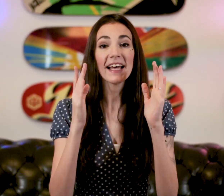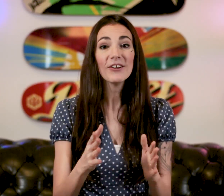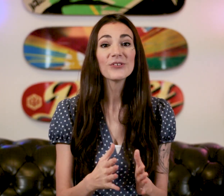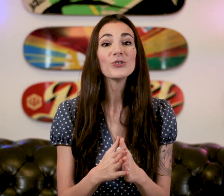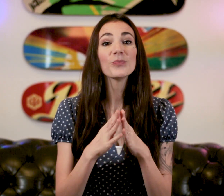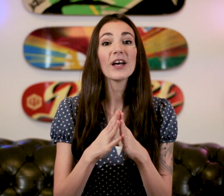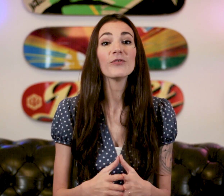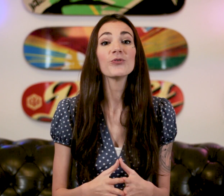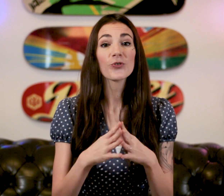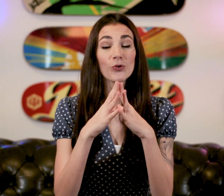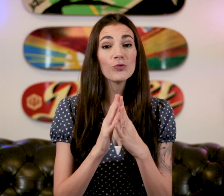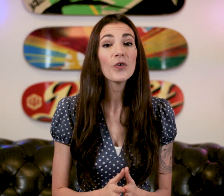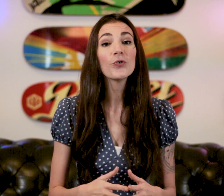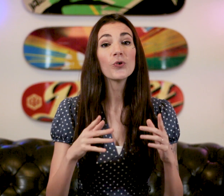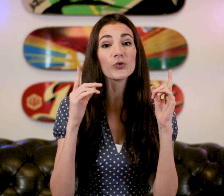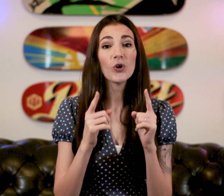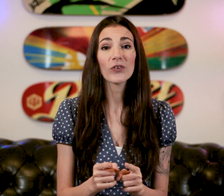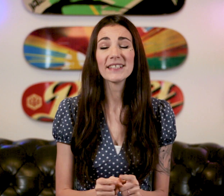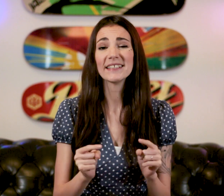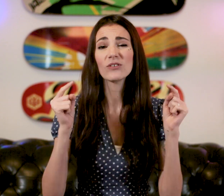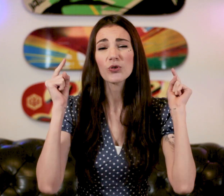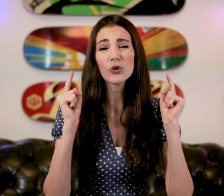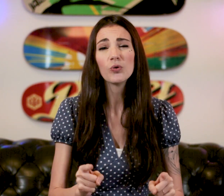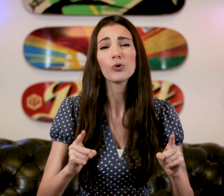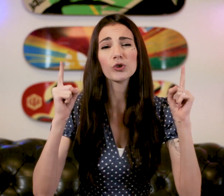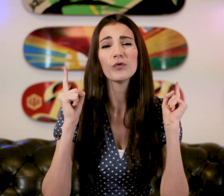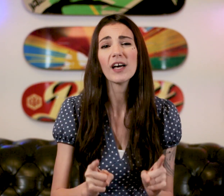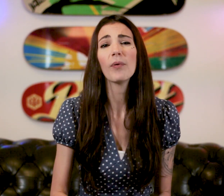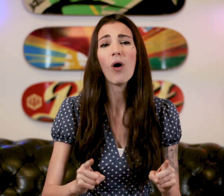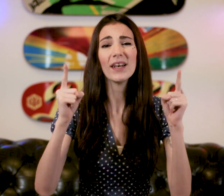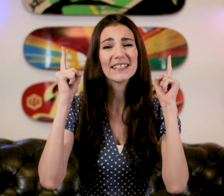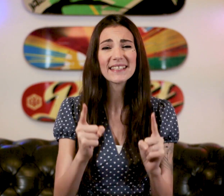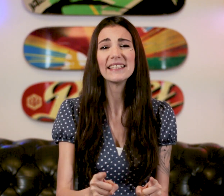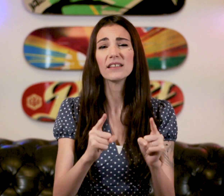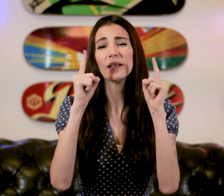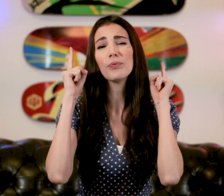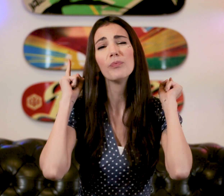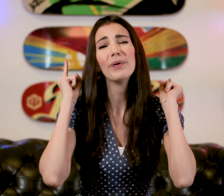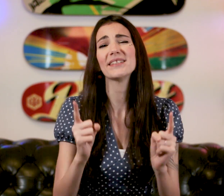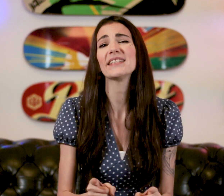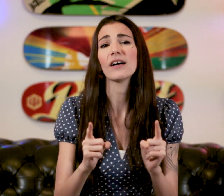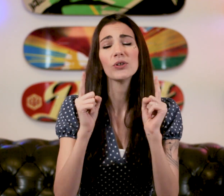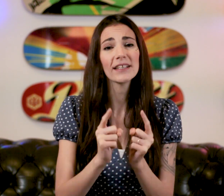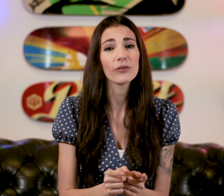Salut à tous ! Bienvenue dans ce nouveau cours de langue des signes dans ce cours je vous apprend les signes les plus basiques à connaître